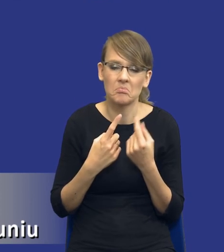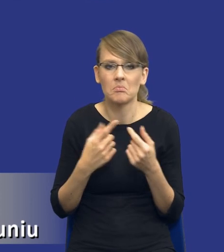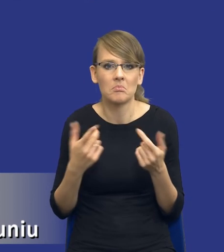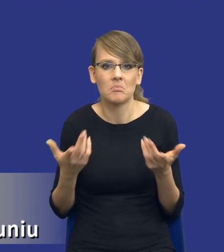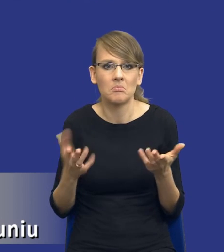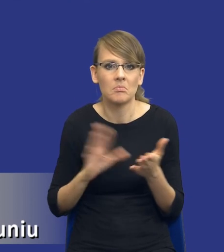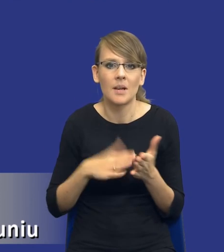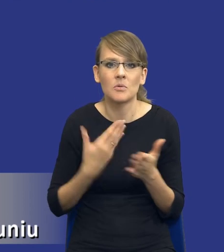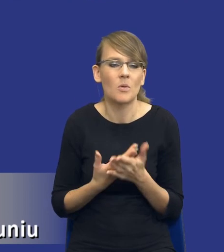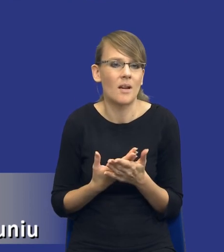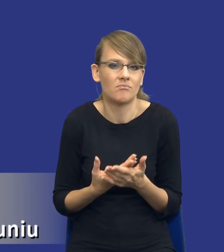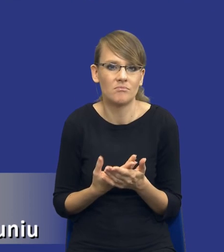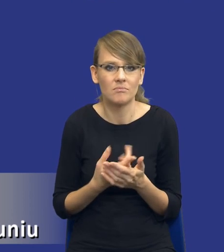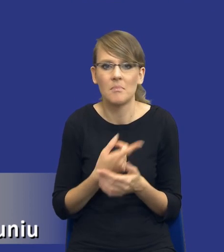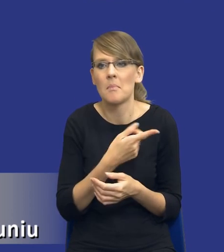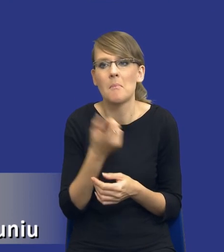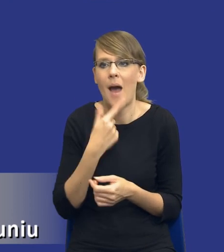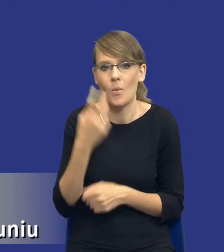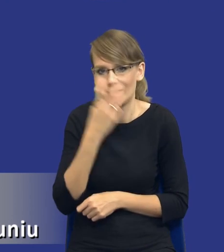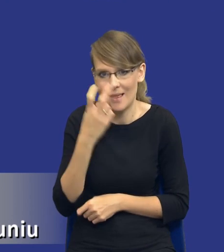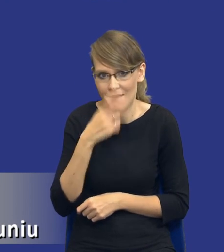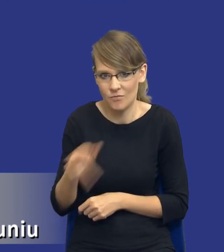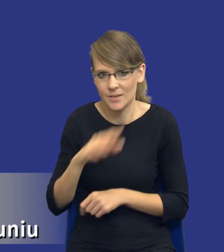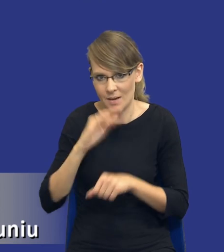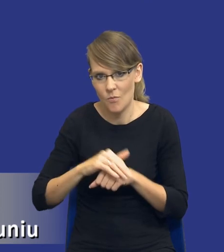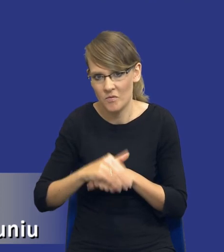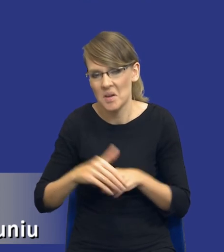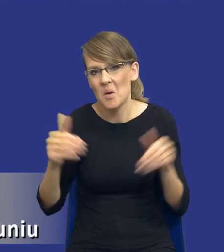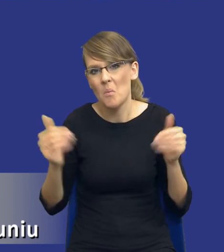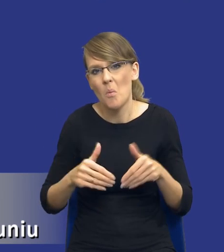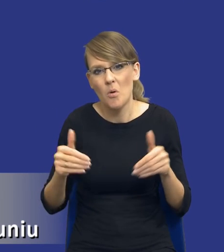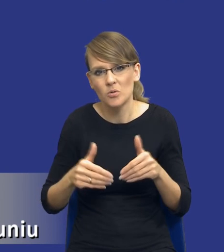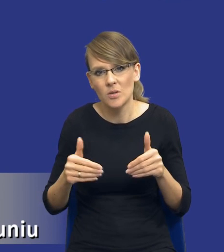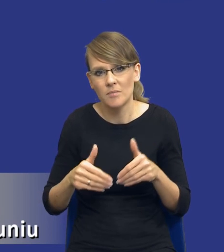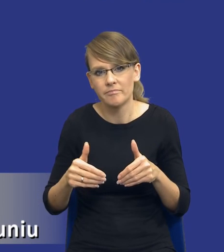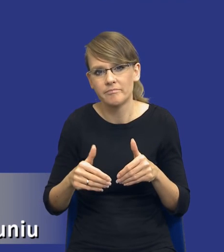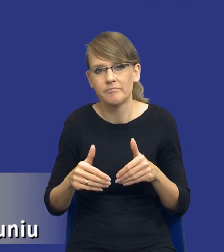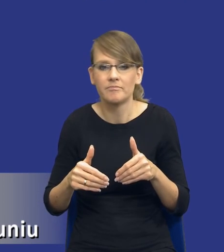nikłe zainteresowanie zamówieniem publicznym, że być może powinien w związku